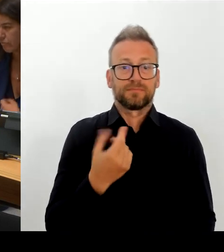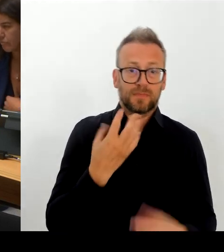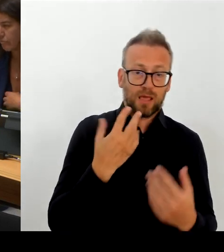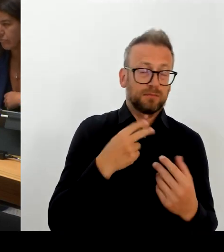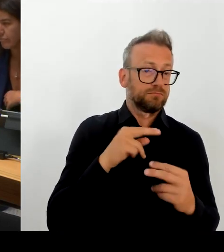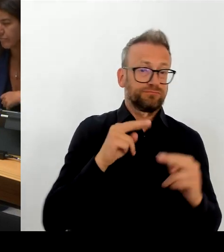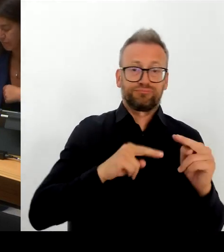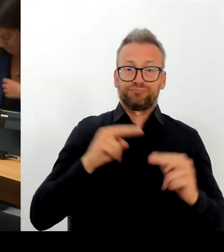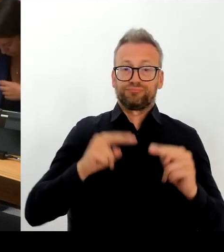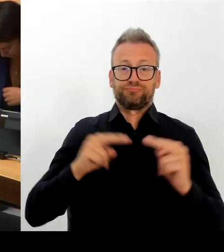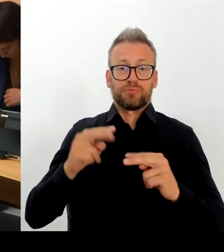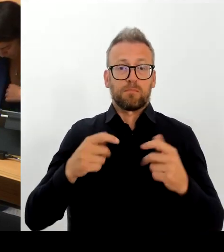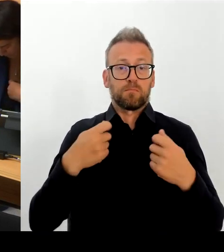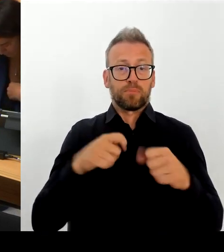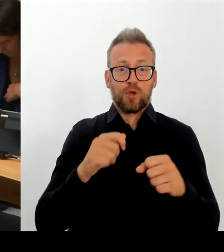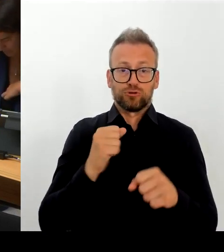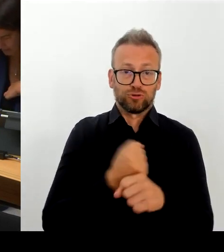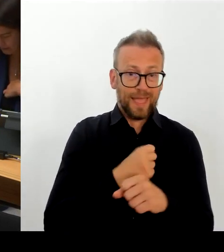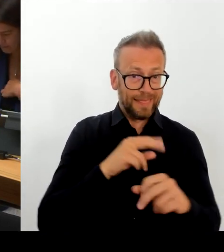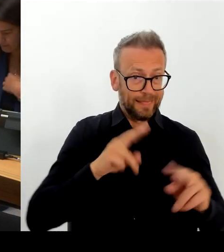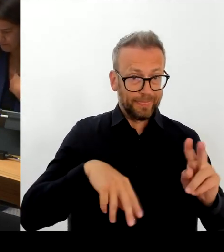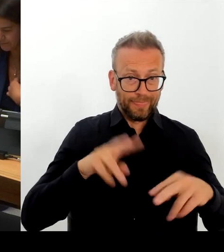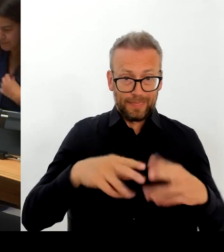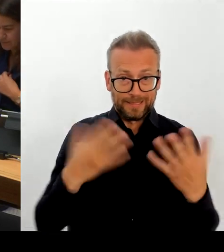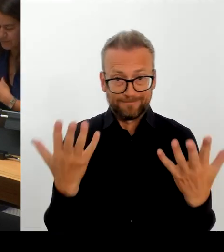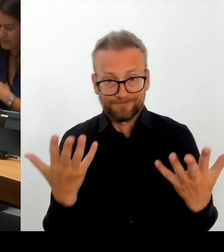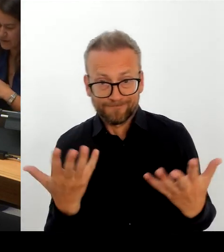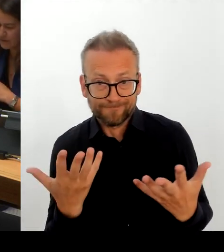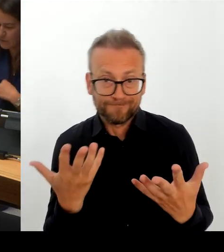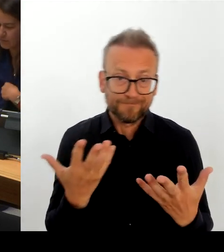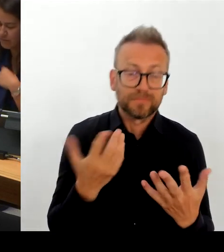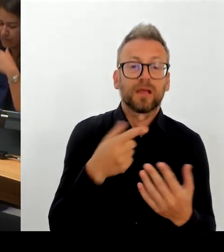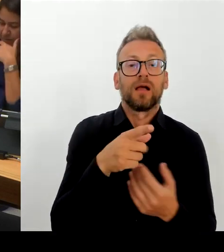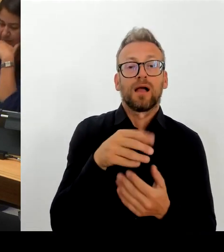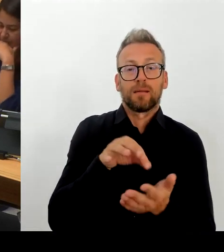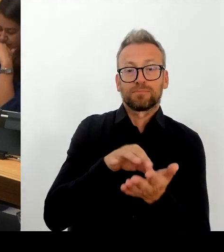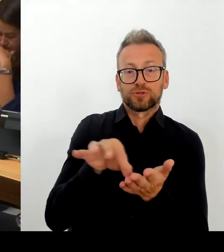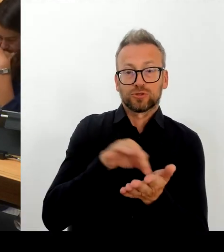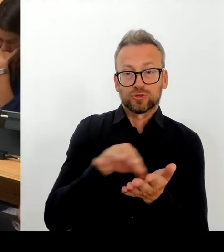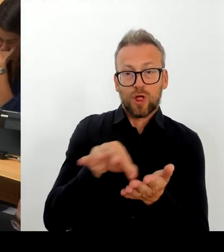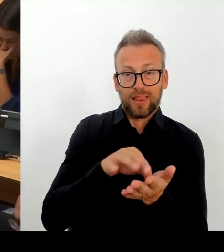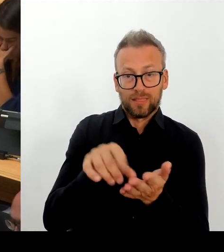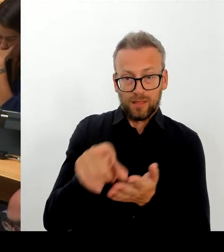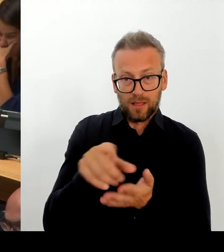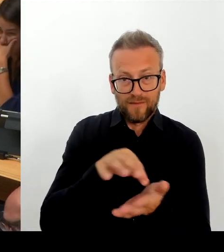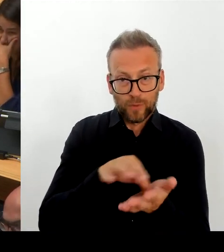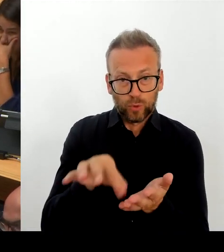der Grundversorgung- Grundvergütung liegen. Und wenn wir jetzt den, ich